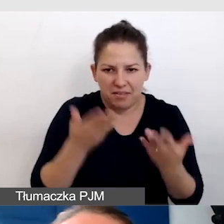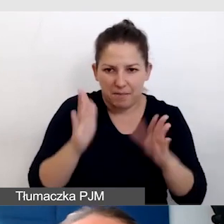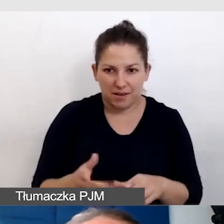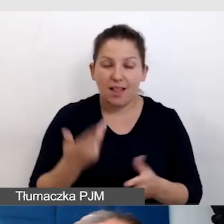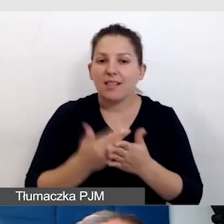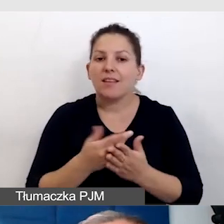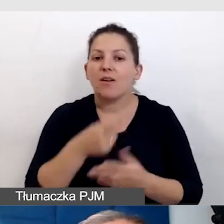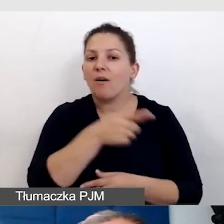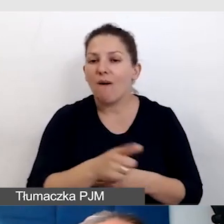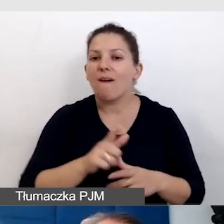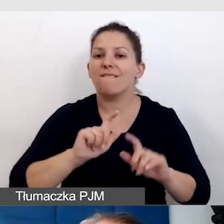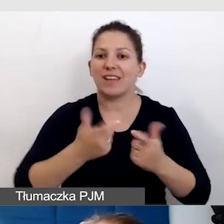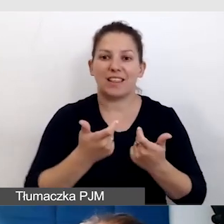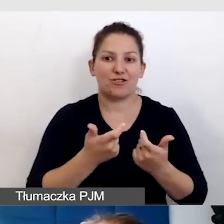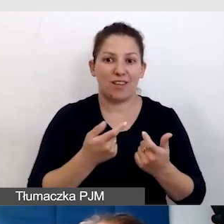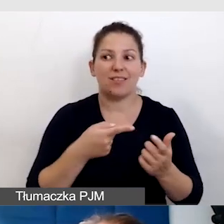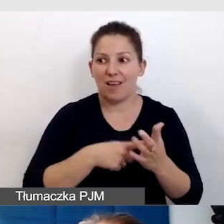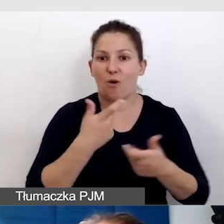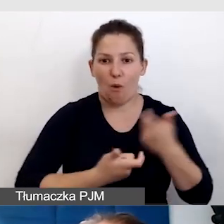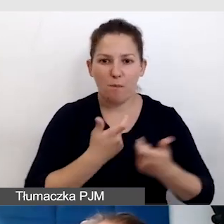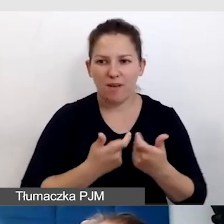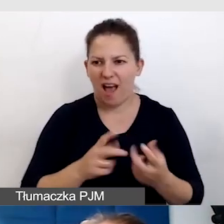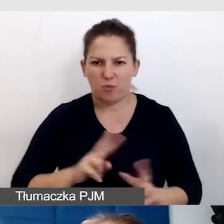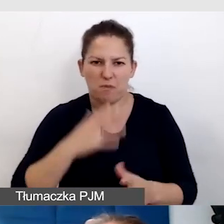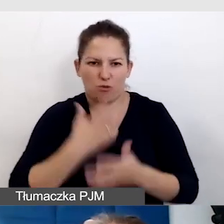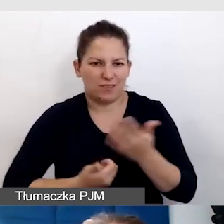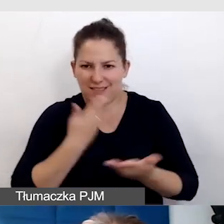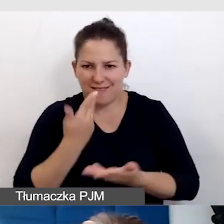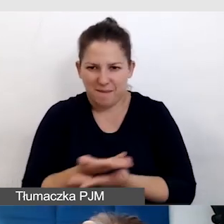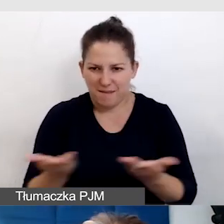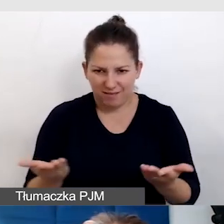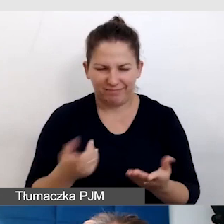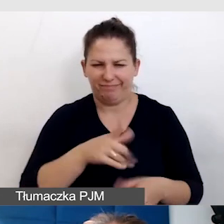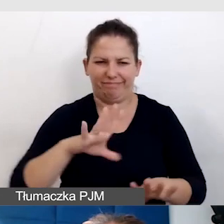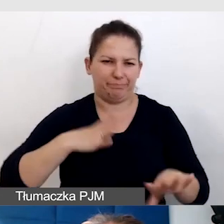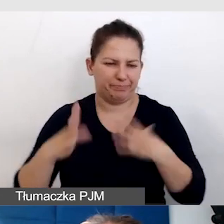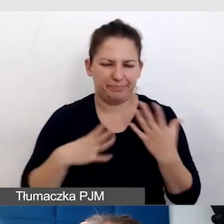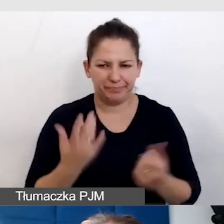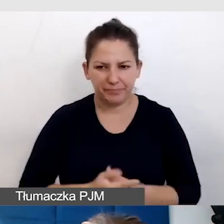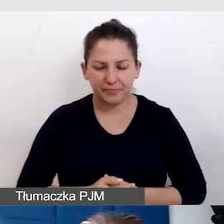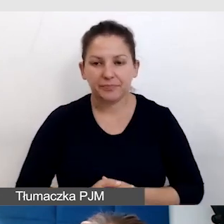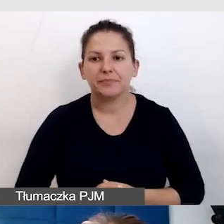i właściwie nikt z tego tłumaczenia nie korzysta, co jest bardzo frustrujące. Co robimy?